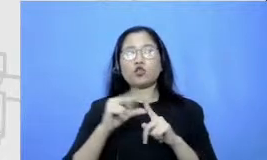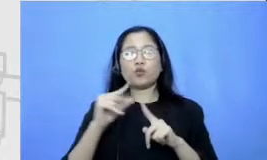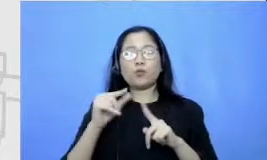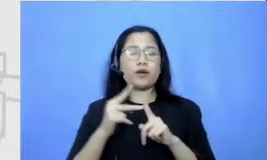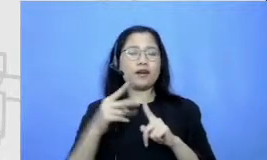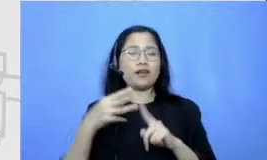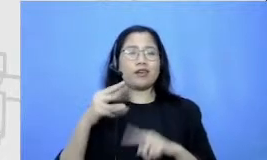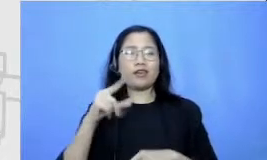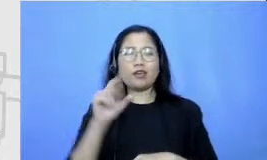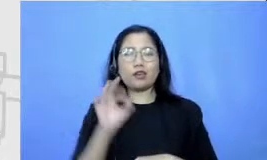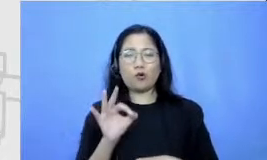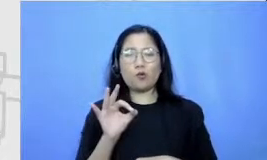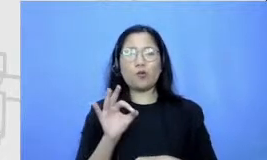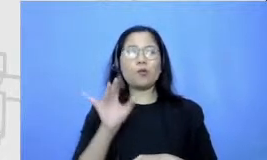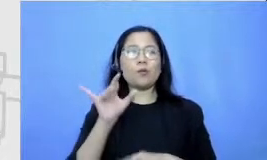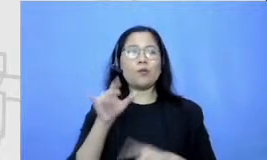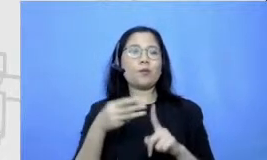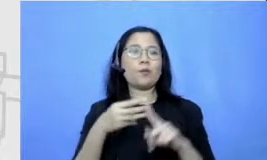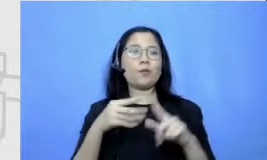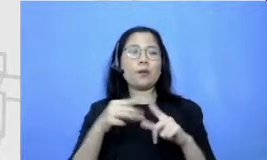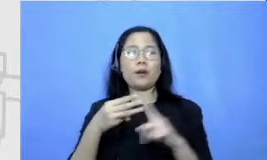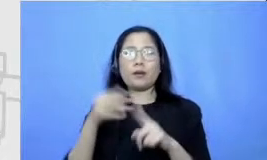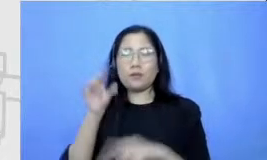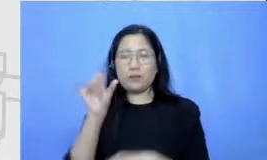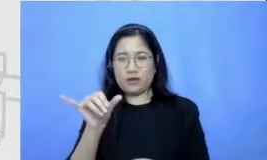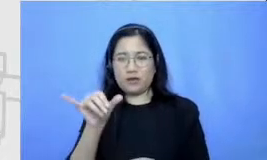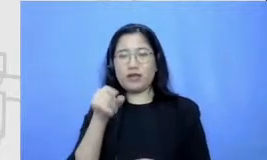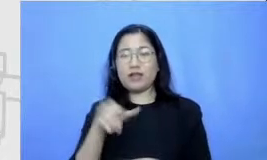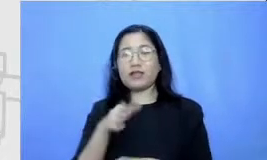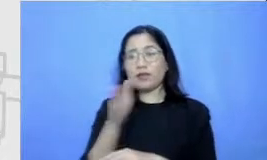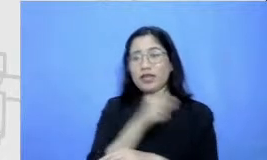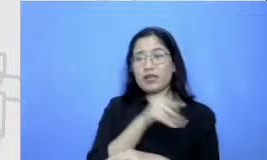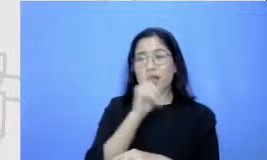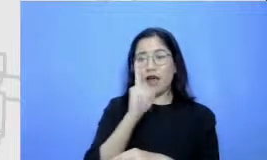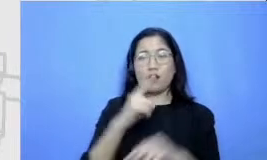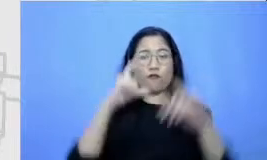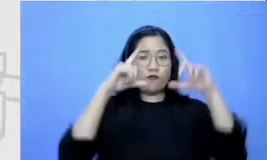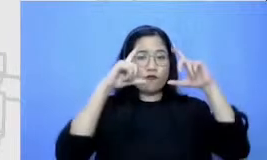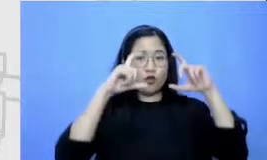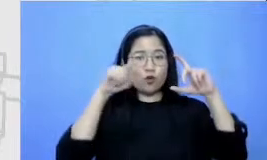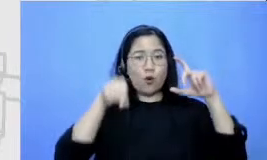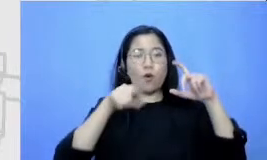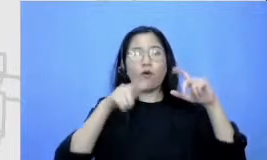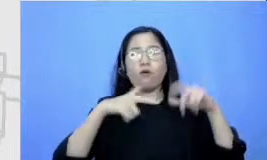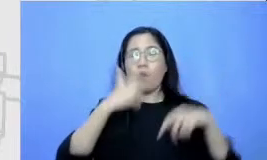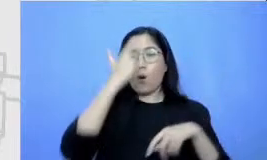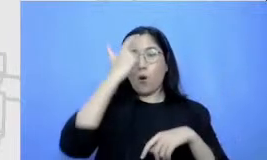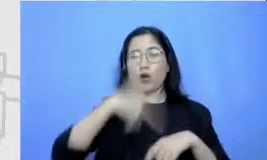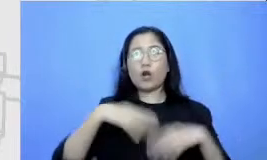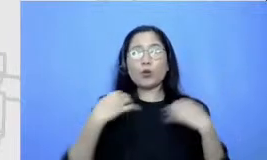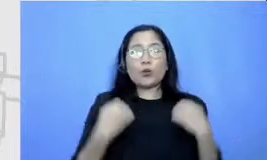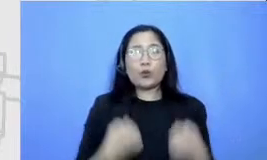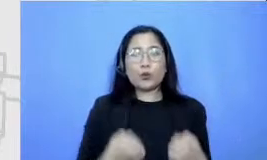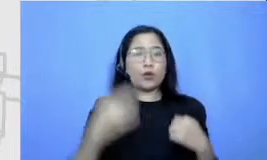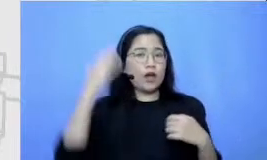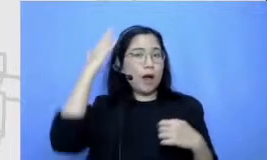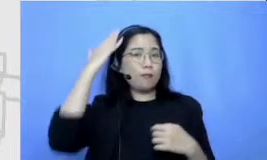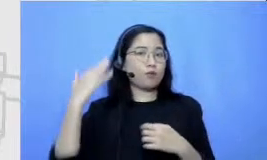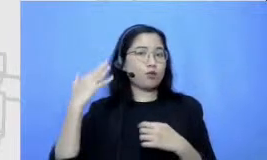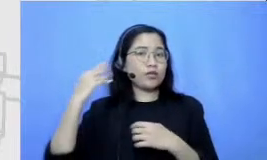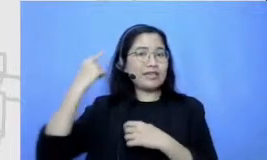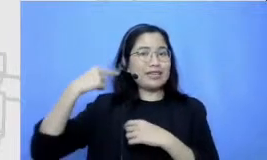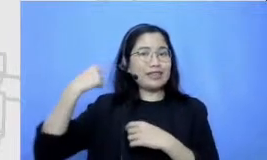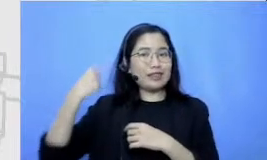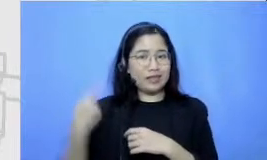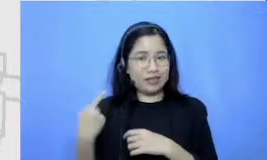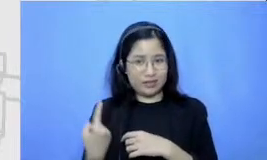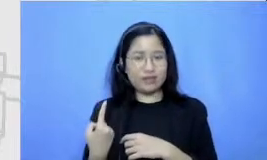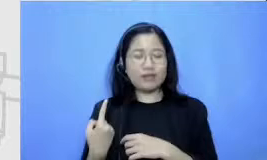itu ada foto orang sedang duduk tempat rambutnya keriting ini adalah ke ceritanya ini adalah proses